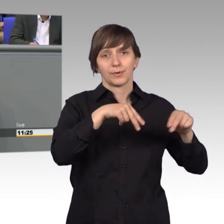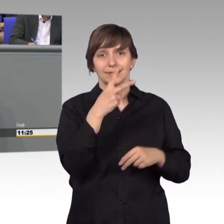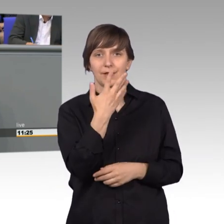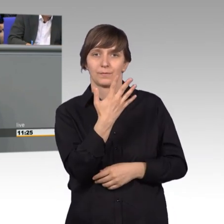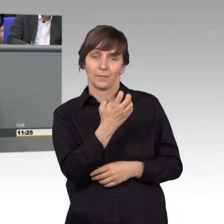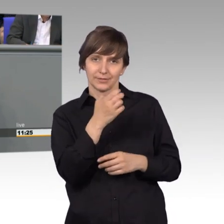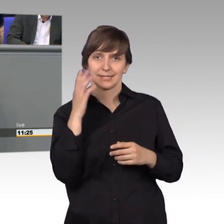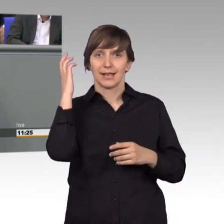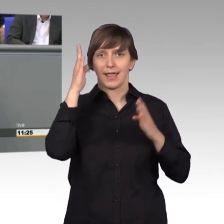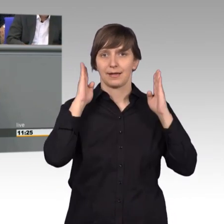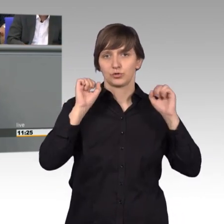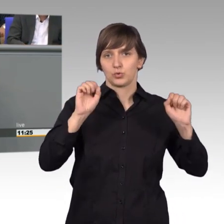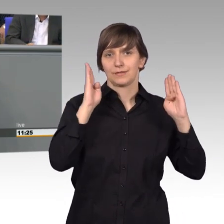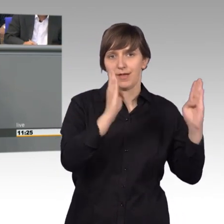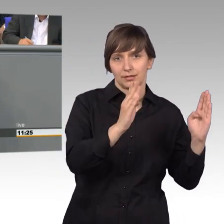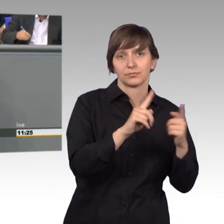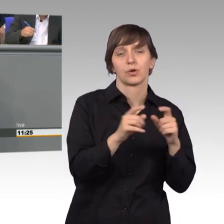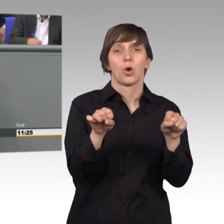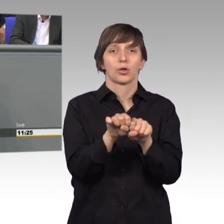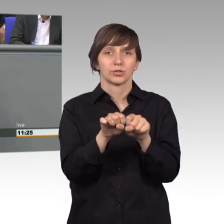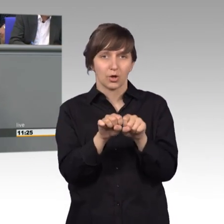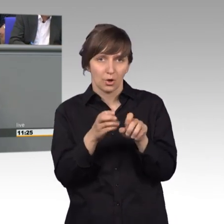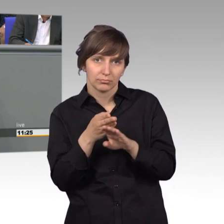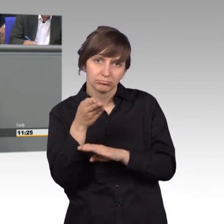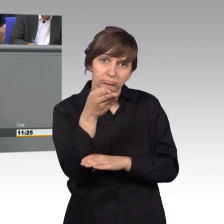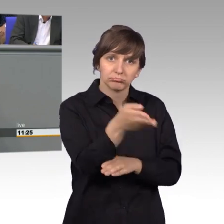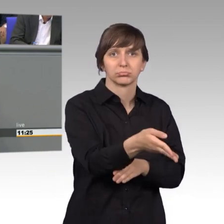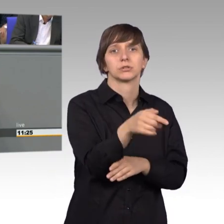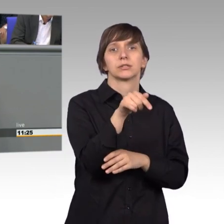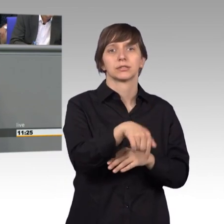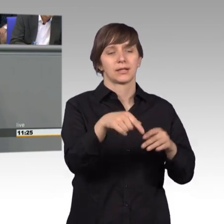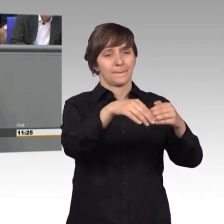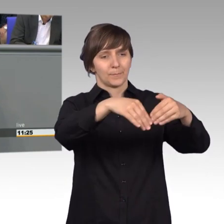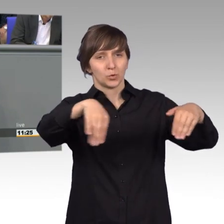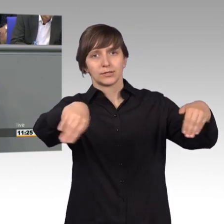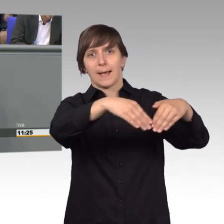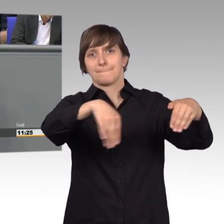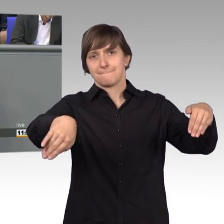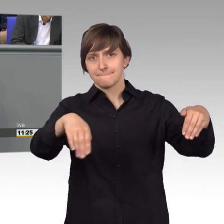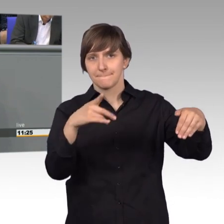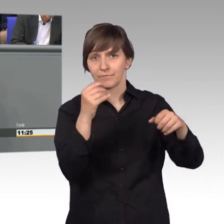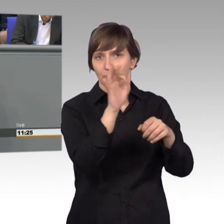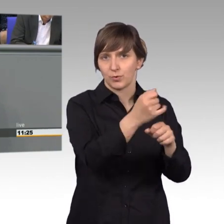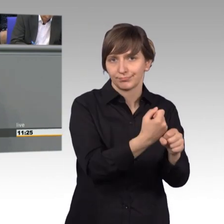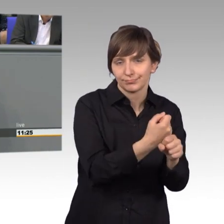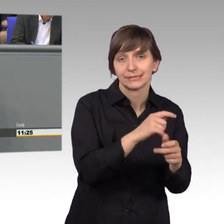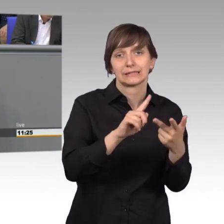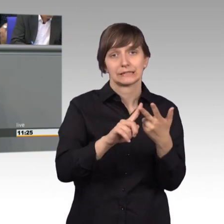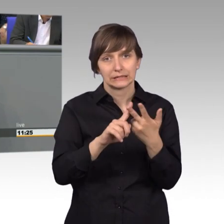Ein anderes Mal ging es nach Rostock, um für den Erhalt der Mühlendamm- schleuse zu arbeiten. Beim dritten Termin ging es nach Dorfen.